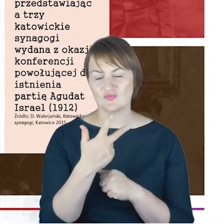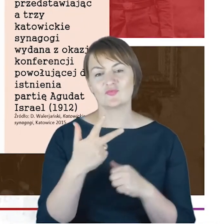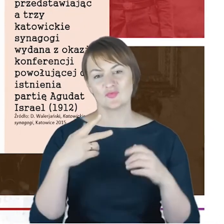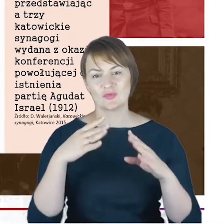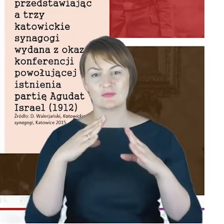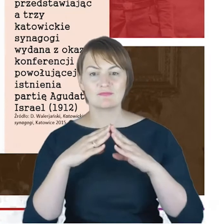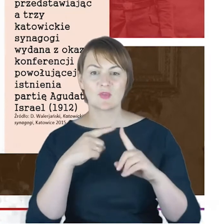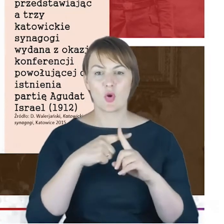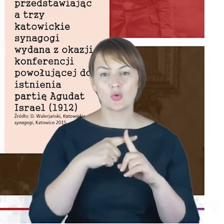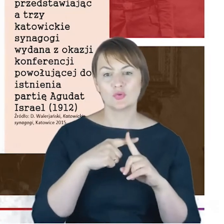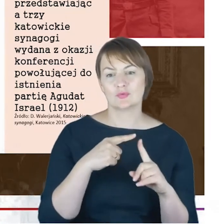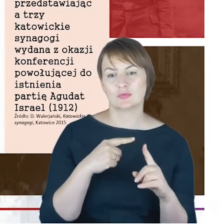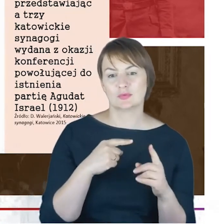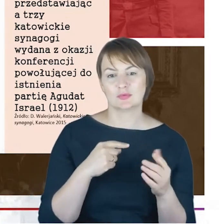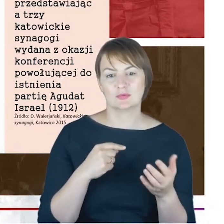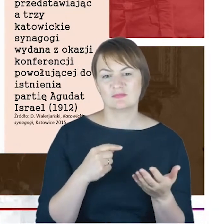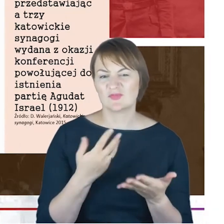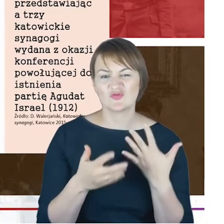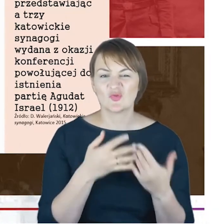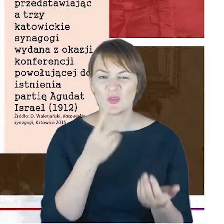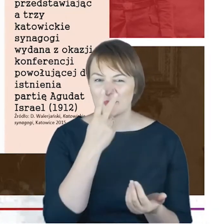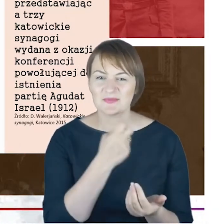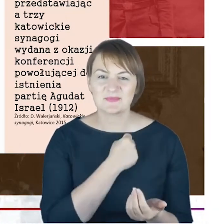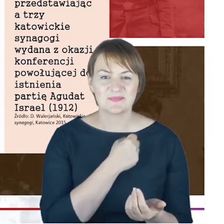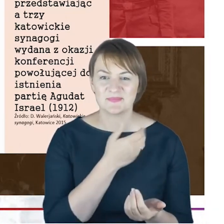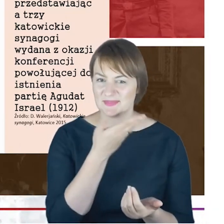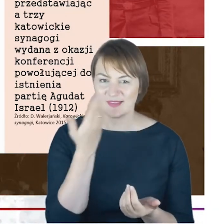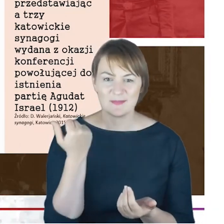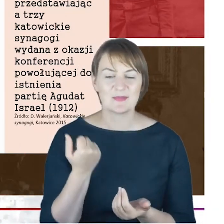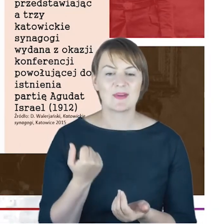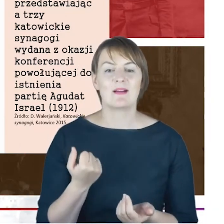jeśli kiepska jest jakość tej pocztówki, to warto żeby na tę pocztówkę jeszcze raz sobie popatrzeć.